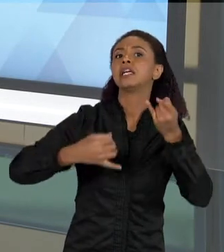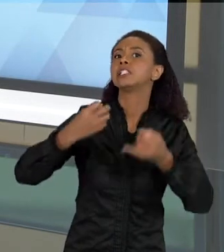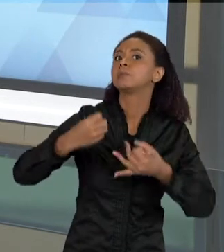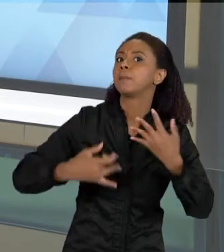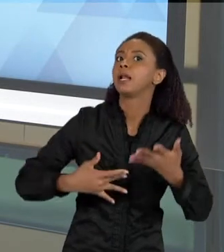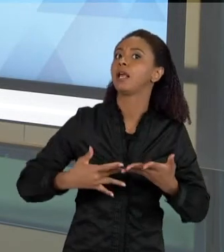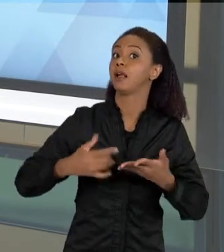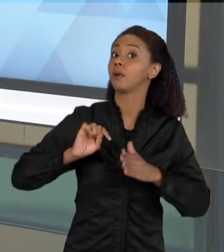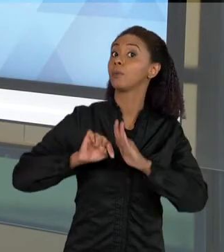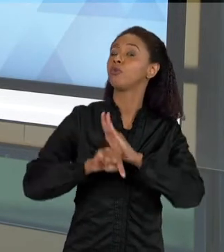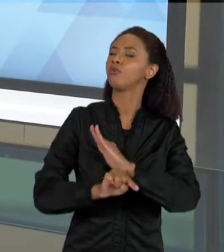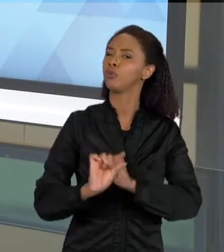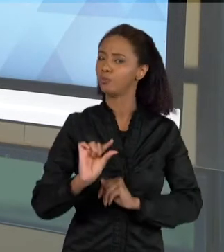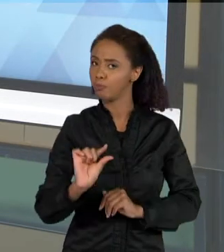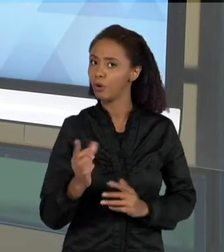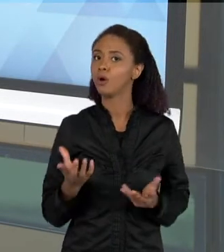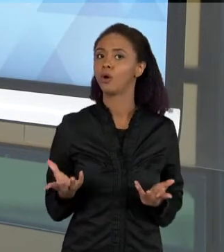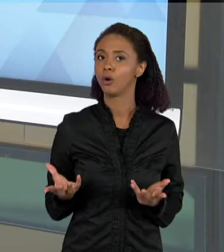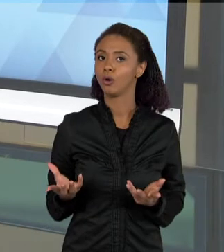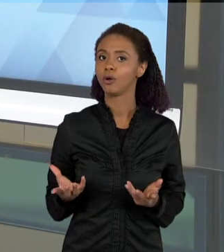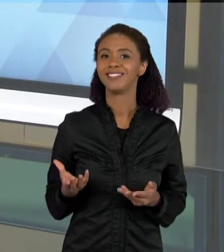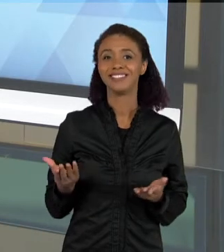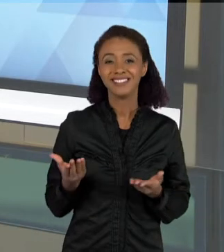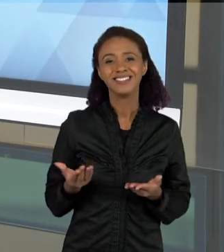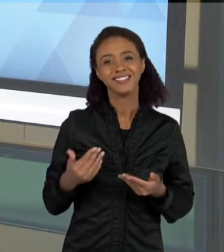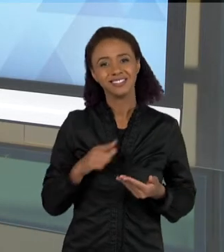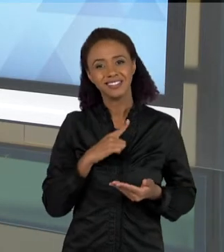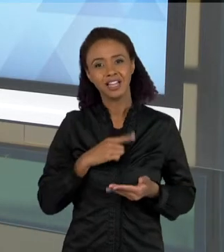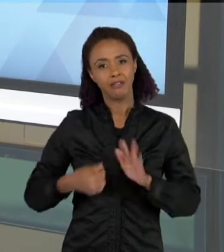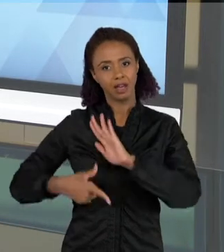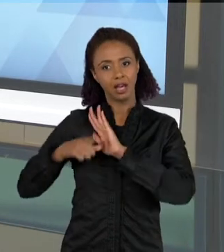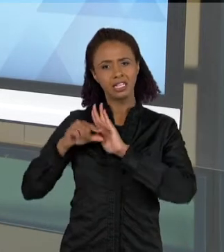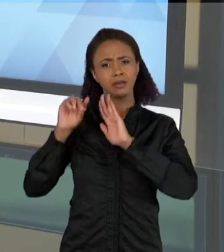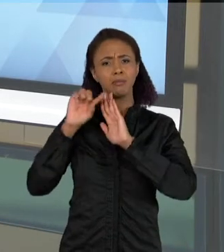ENTÃO ELAS JÁ SAEM DAQUELAS LISTAS SIMPLES, PARA UM TEXTO DE UM POUCO MAIS